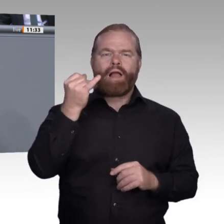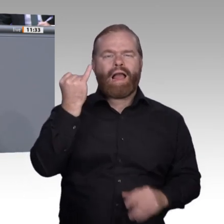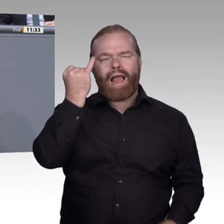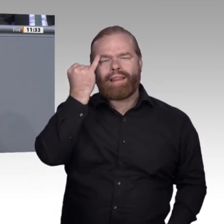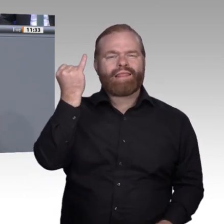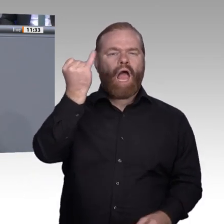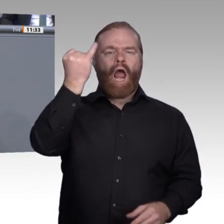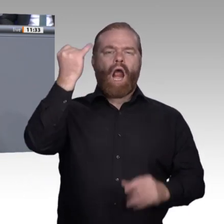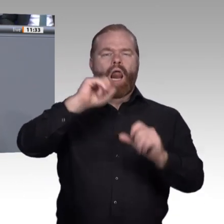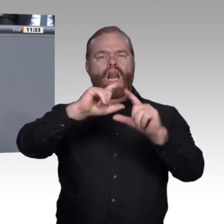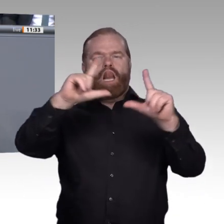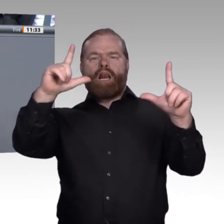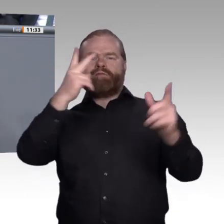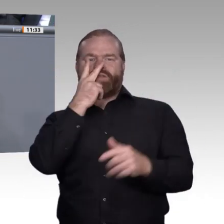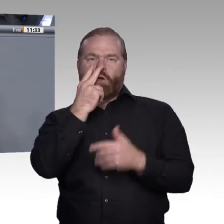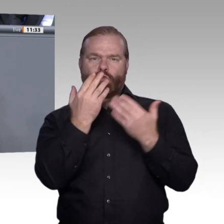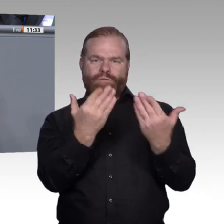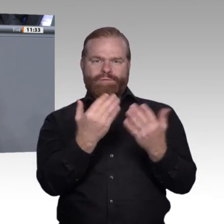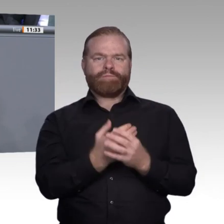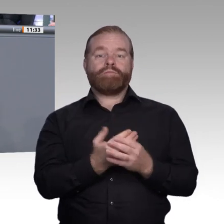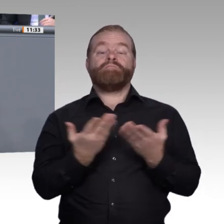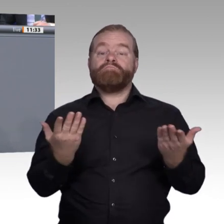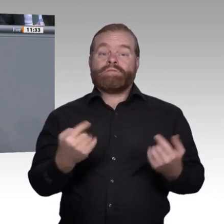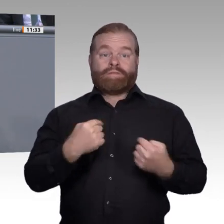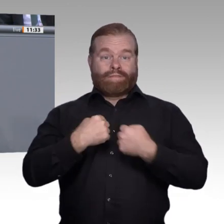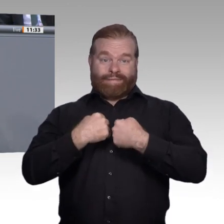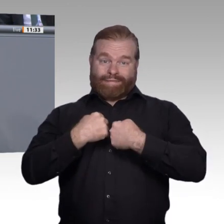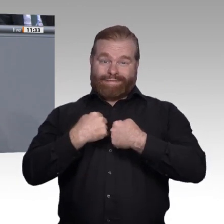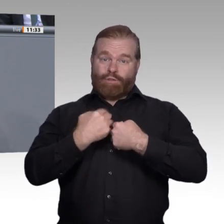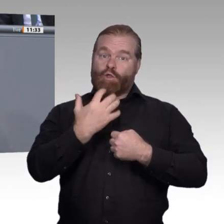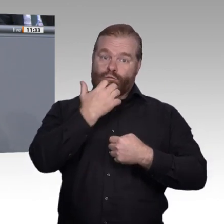die richtige Entscheidung getroffen. Die Frage, wie jeder Einzelne für sich zu diesem